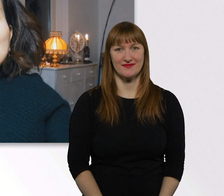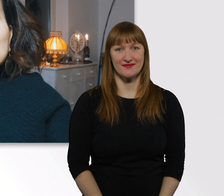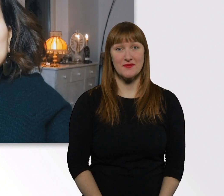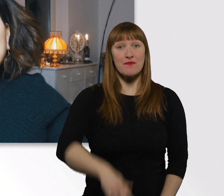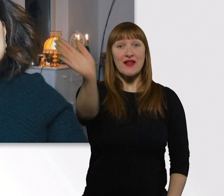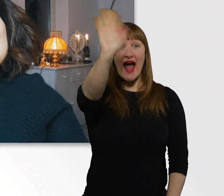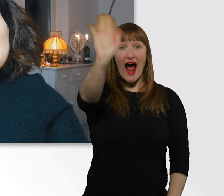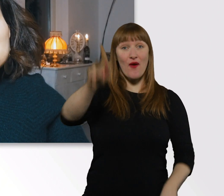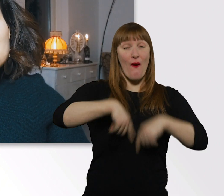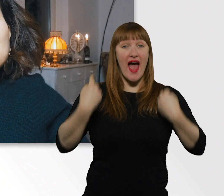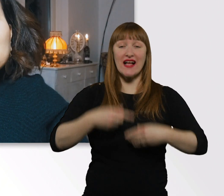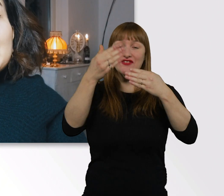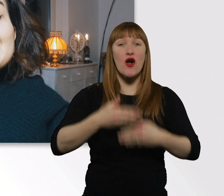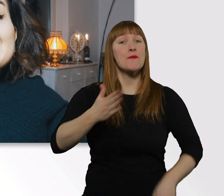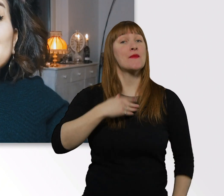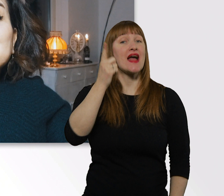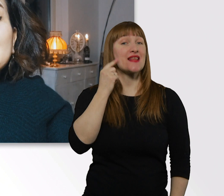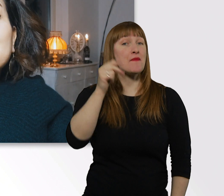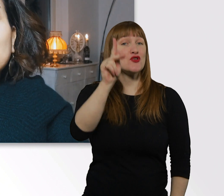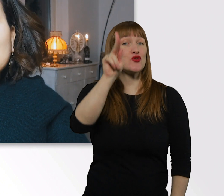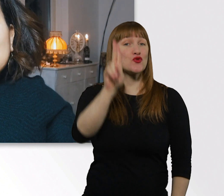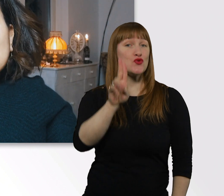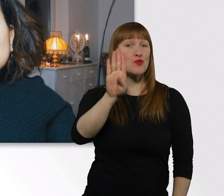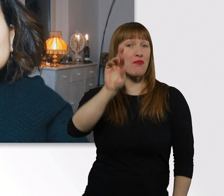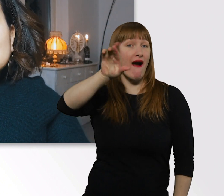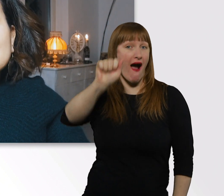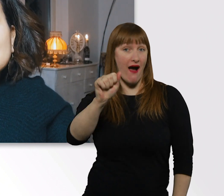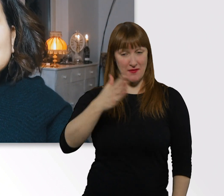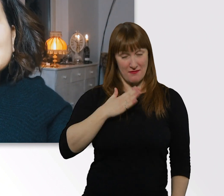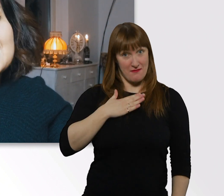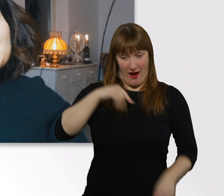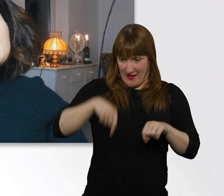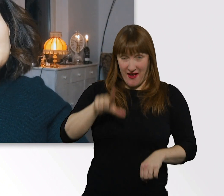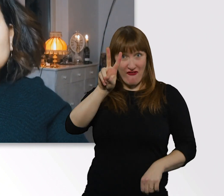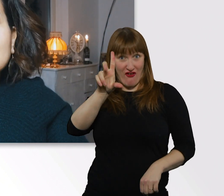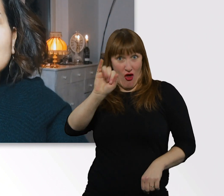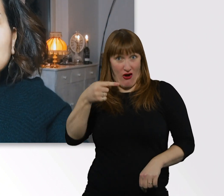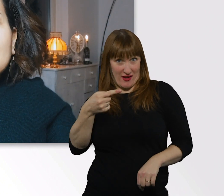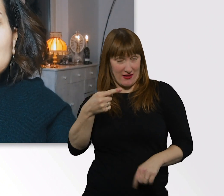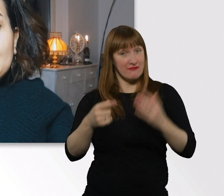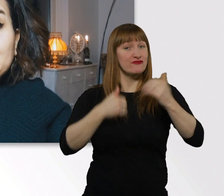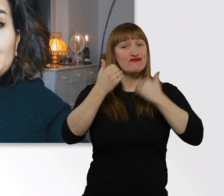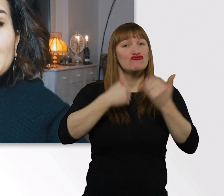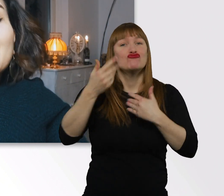Hallo und herzlich willkommen, mein Name ist Kübra. Ihr seid auf meinem Vlog gelandet. Ich zeige euch Ausschnitte aus meinem Leben.